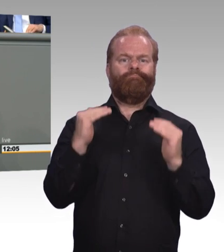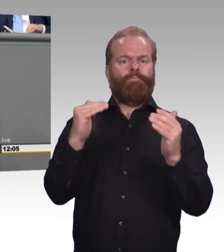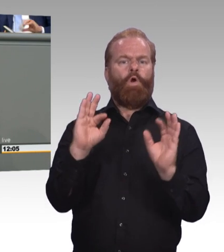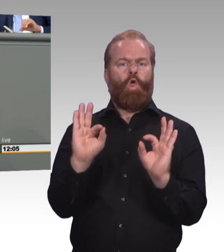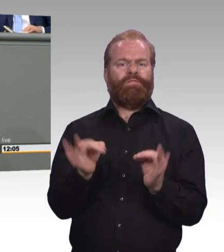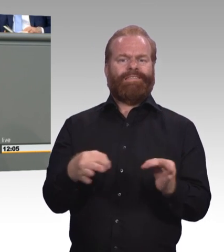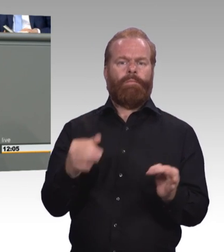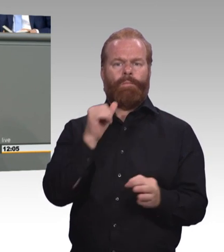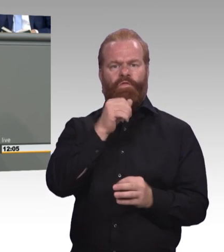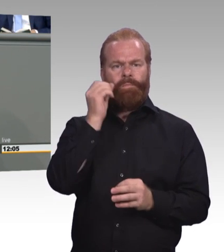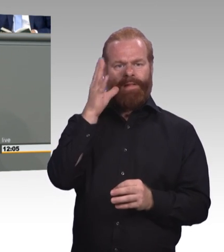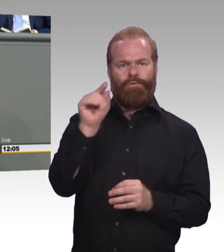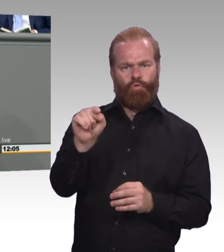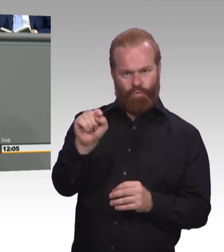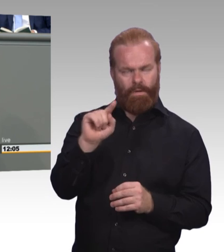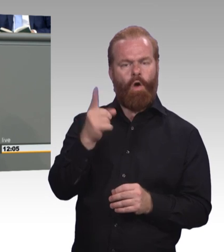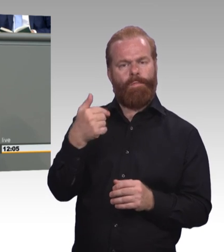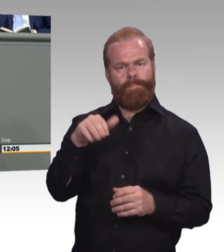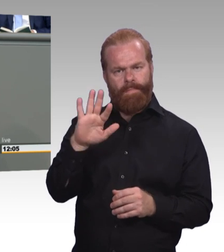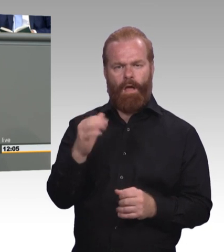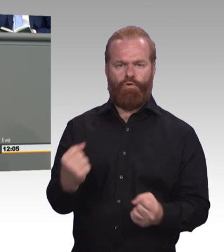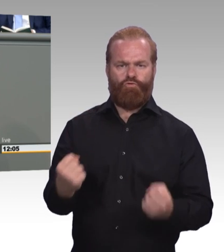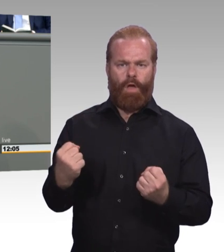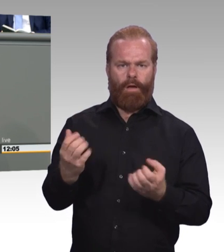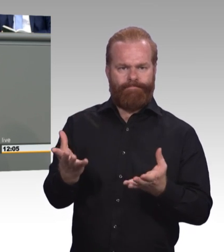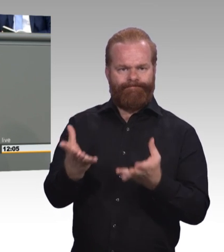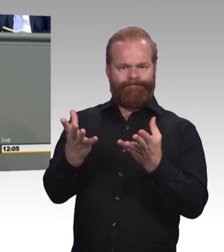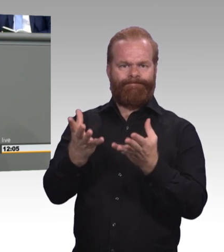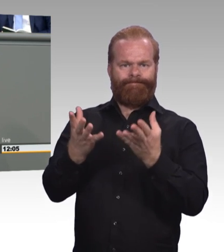und beruflich Bildung erreichen wir nicht durch bloße Namensänderung von Abschlüssen.